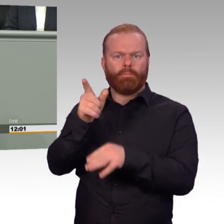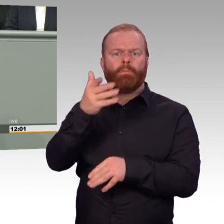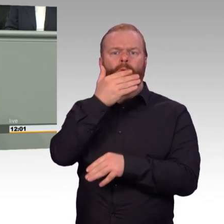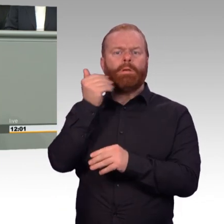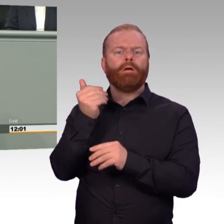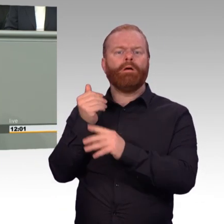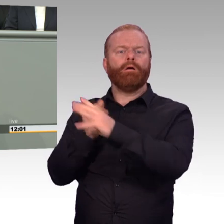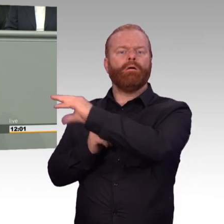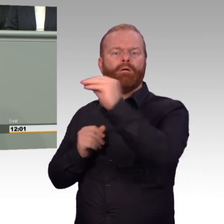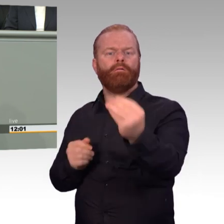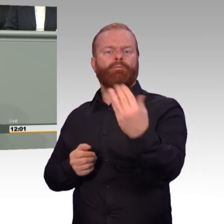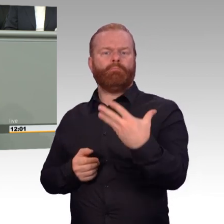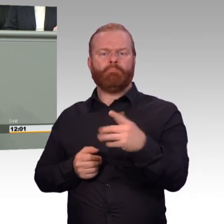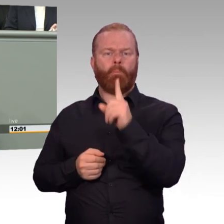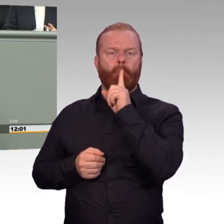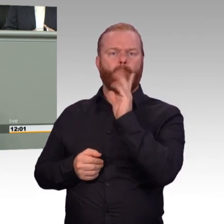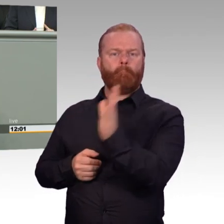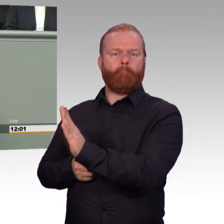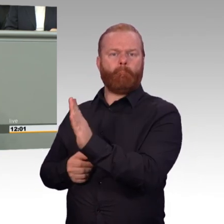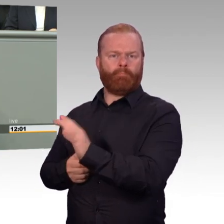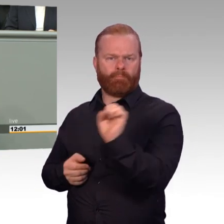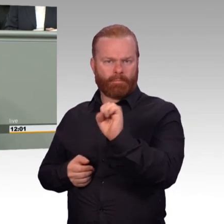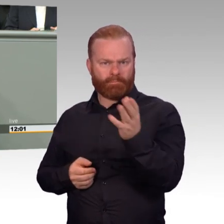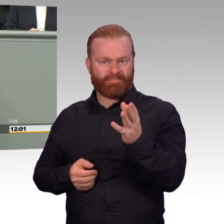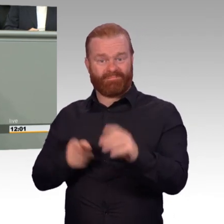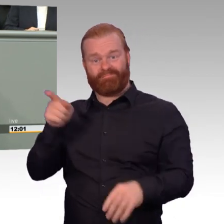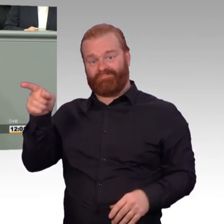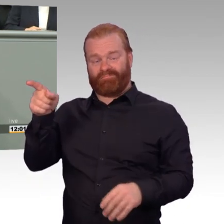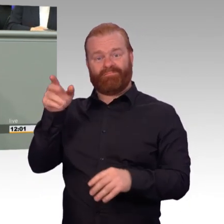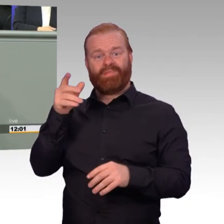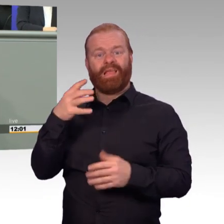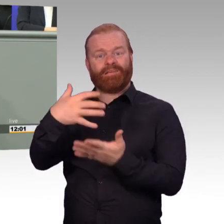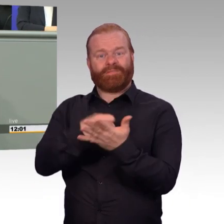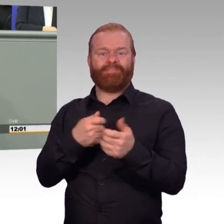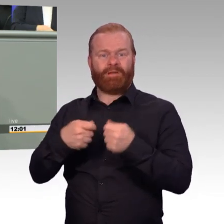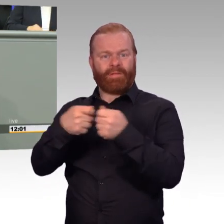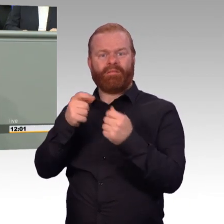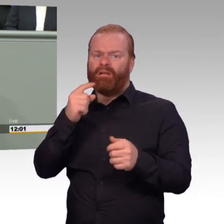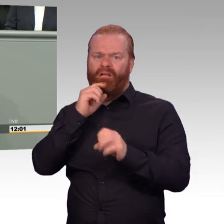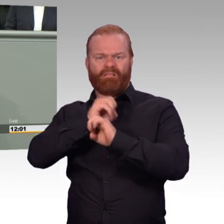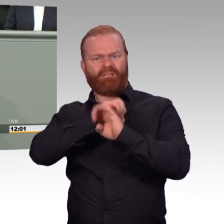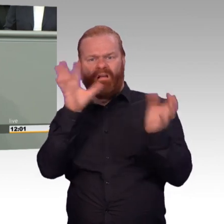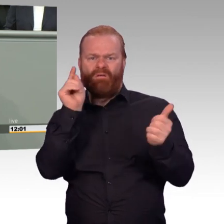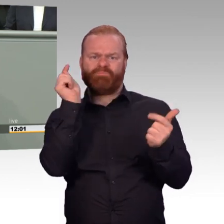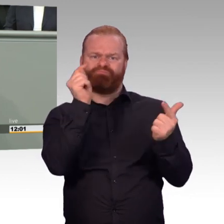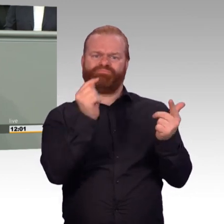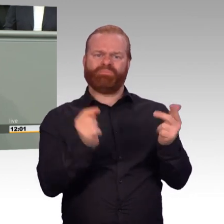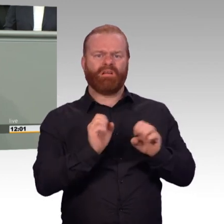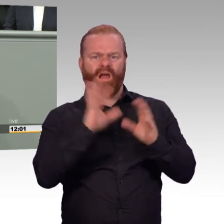so wie es sein sollte? Hören Sie Ihren Kameraden nicht zu? Oder sind Sie einfach zu schwach, hier in Berlin die Forderungen Ihres Verbandes,